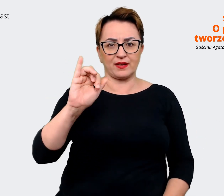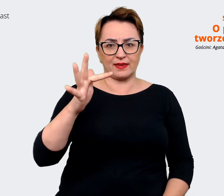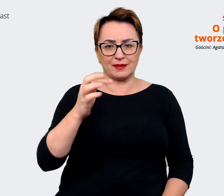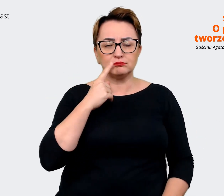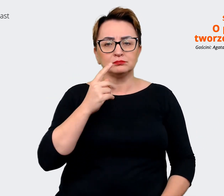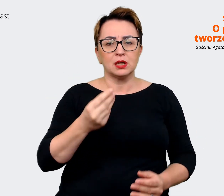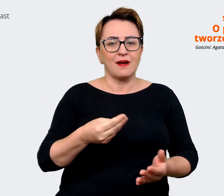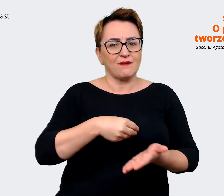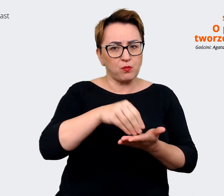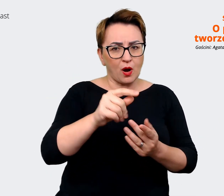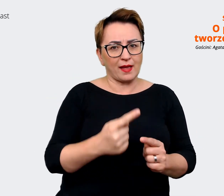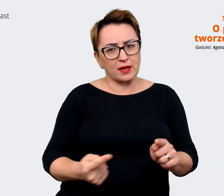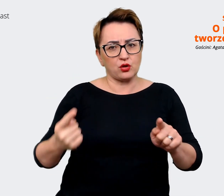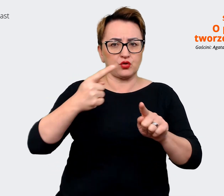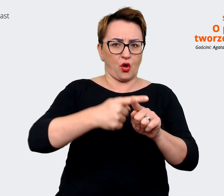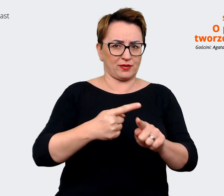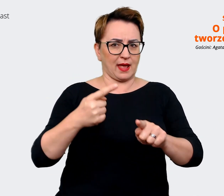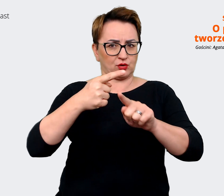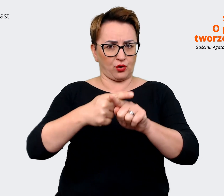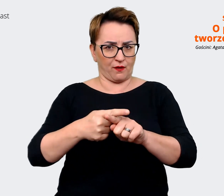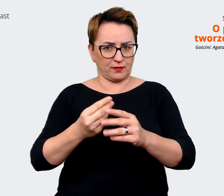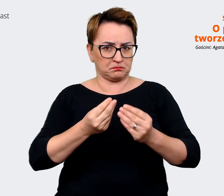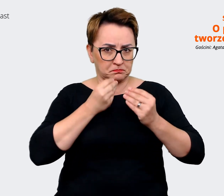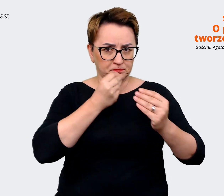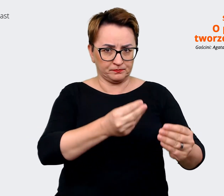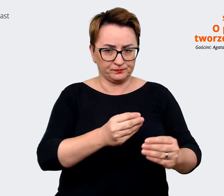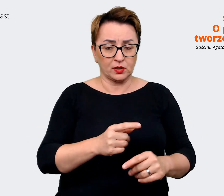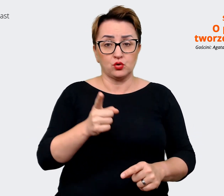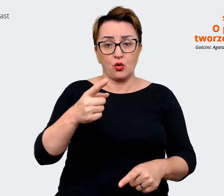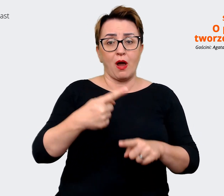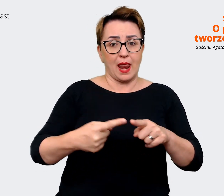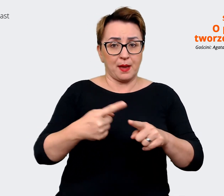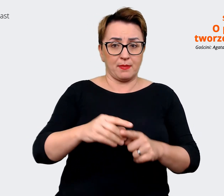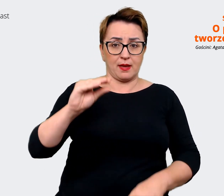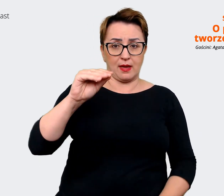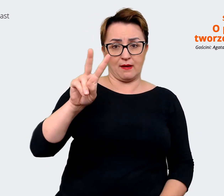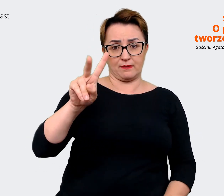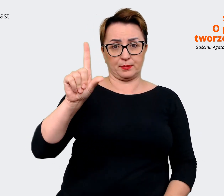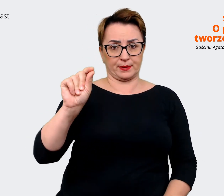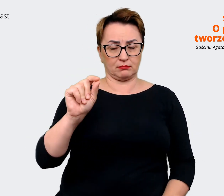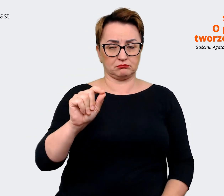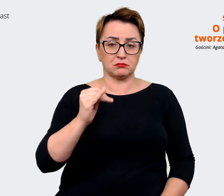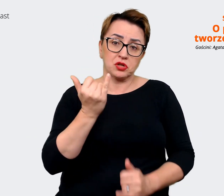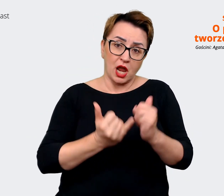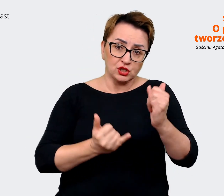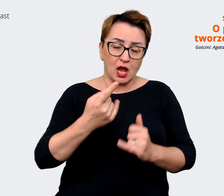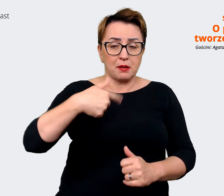i to może być elementem EVP, jeżeli rzeczywiście uznajemy, że to jest coś wybitnego, na czym chcemy